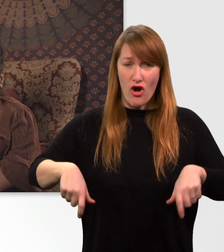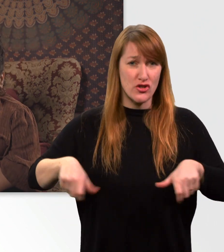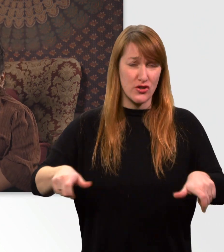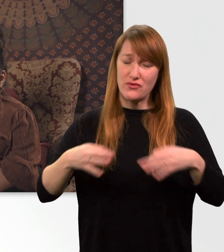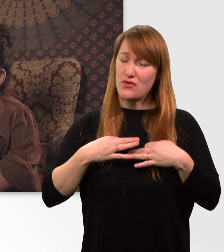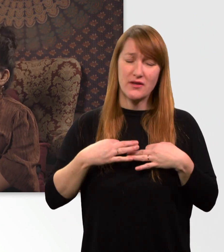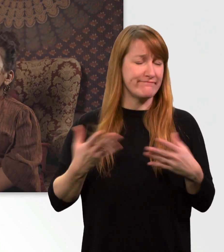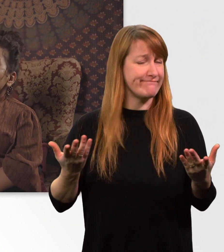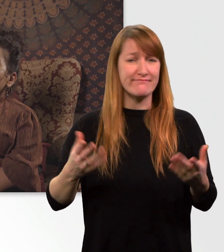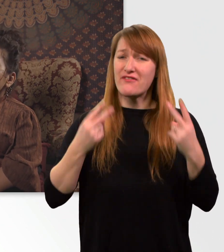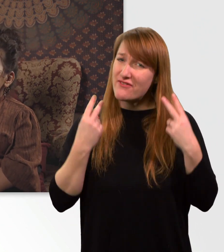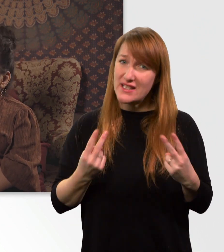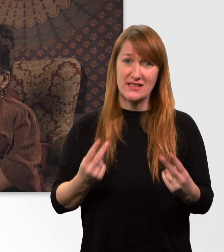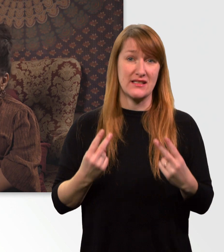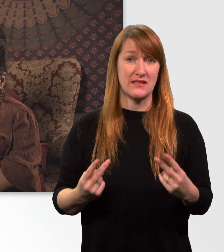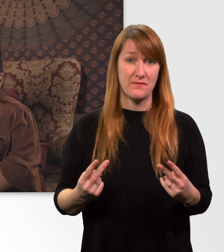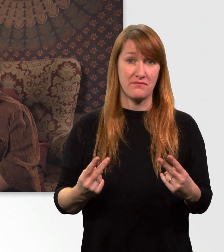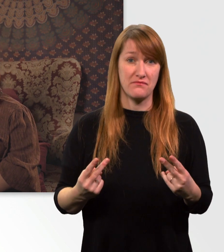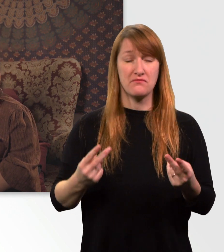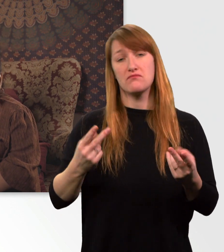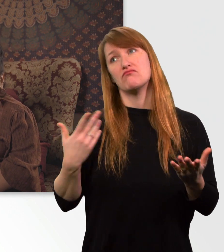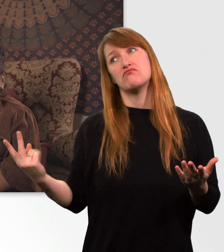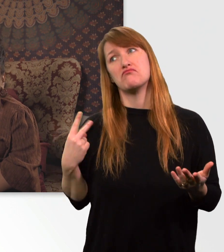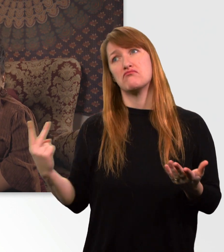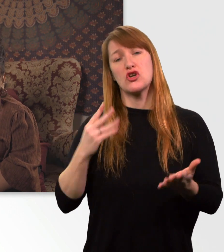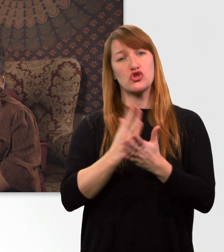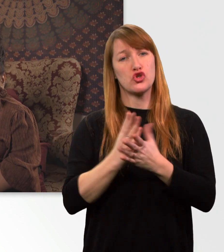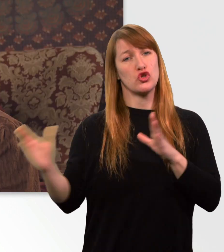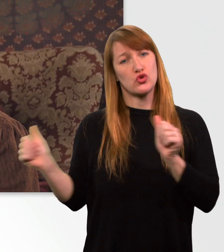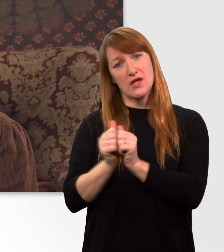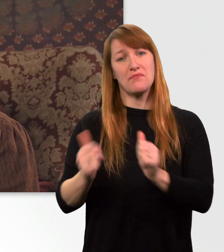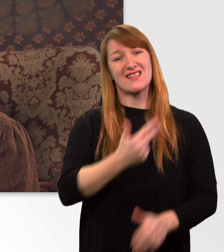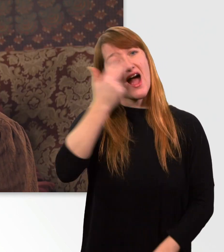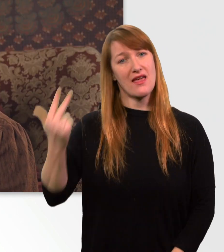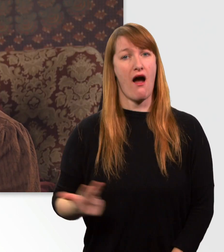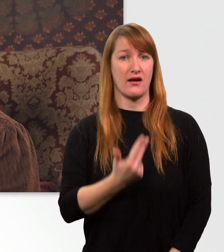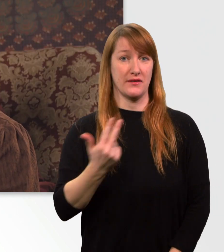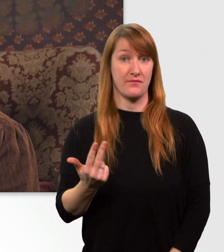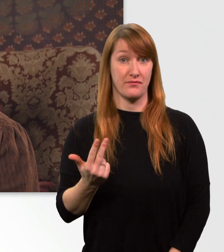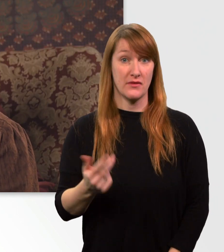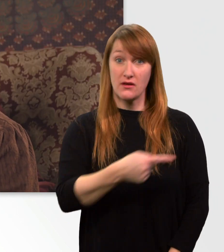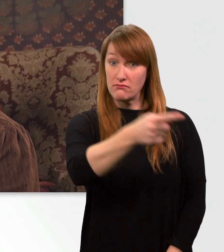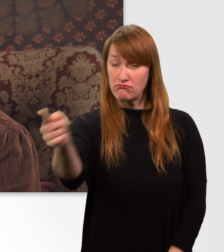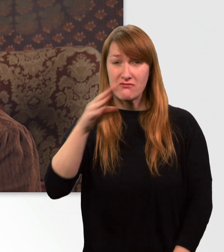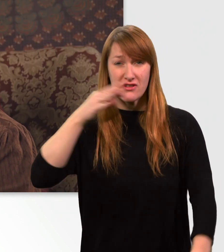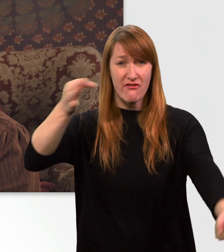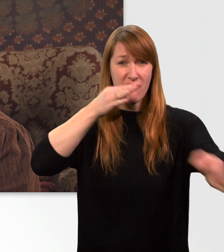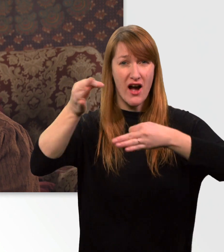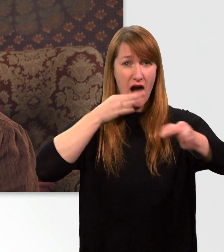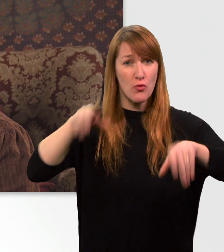Mittlerweile seit 3 Jahren begleitet er mich durch mein Leben. So viele Fragen gibt es von eurer Seite über meinen Rollstuhl.